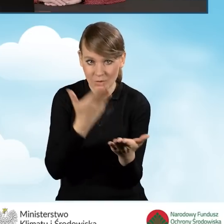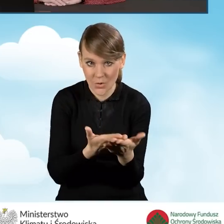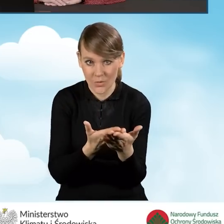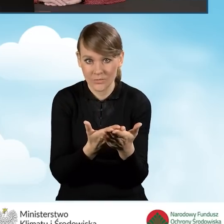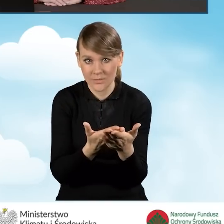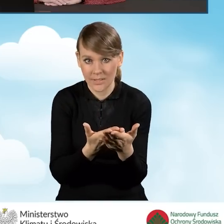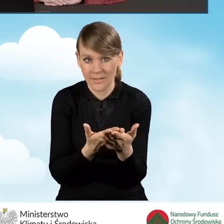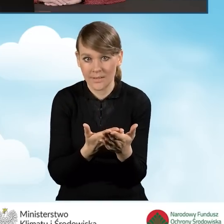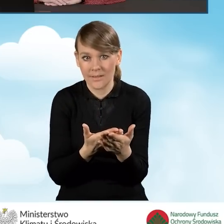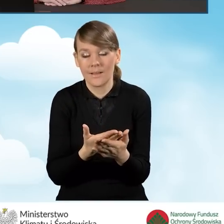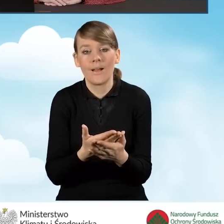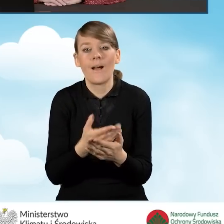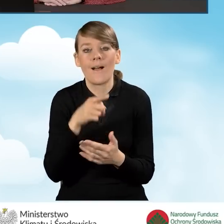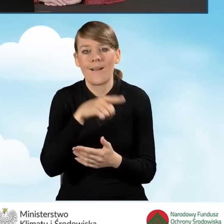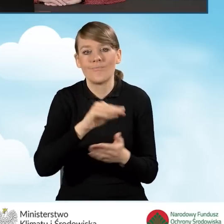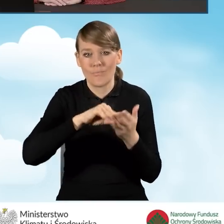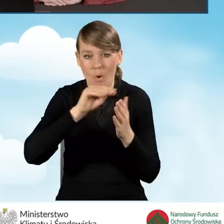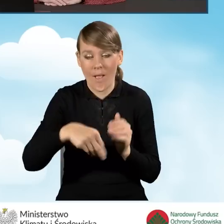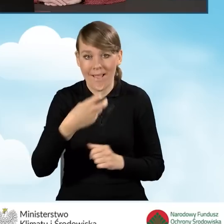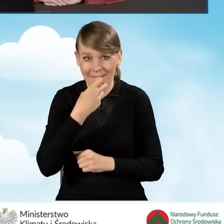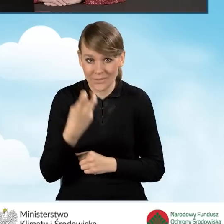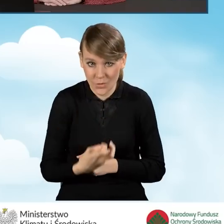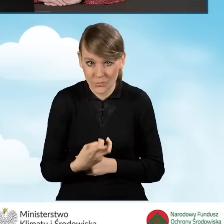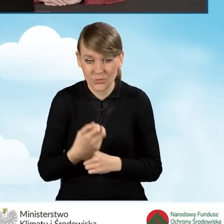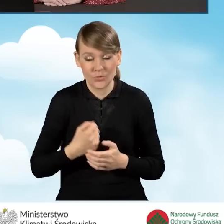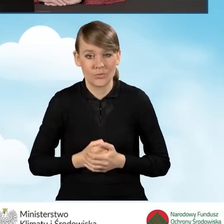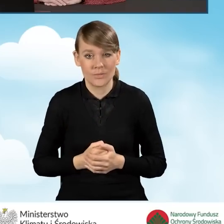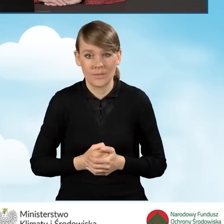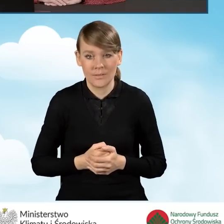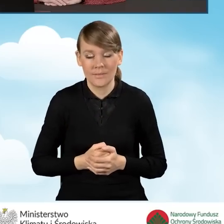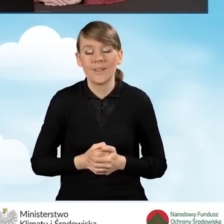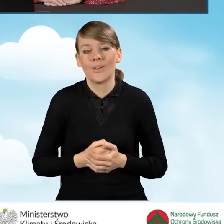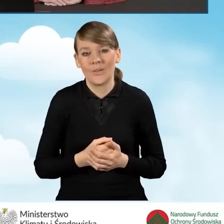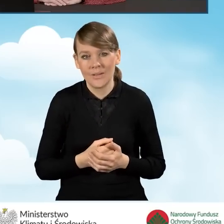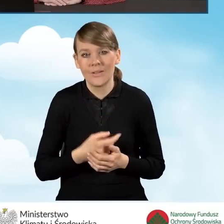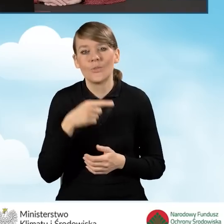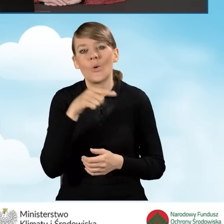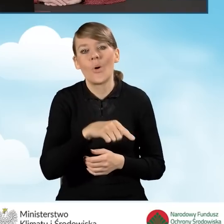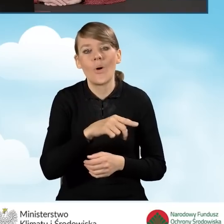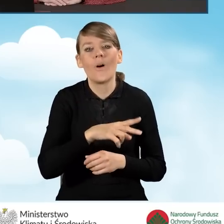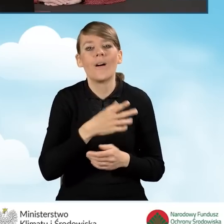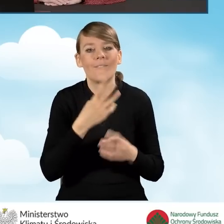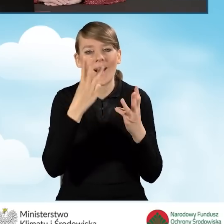poprzez podpis elektroniczny jest to oczywiście data wysyłki